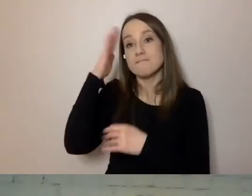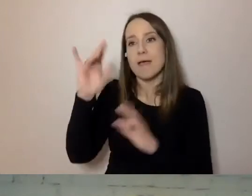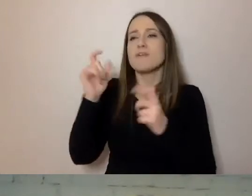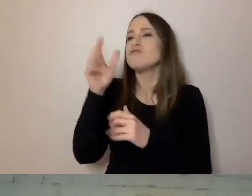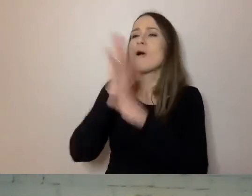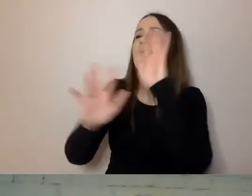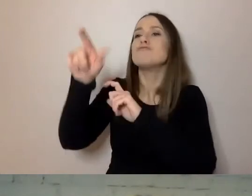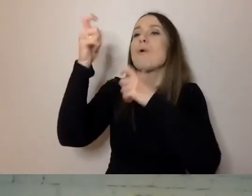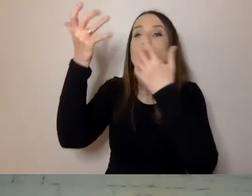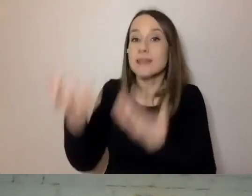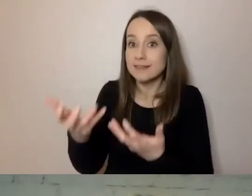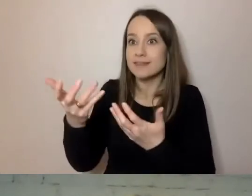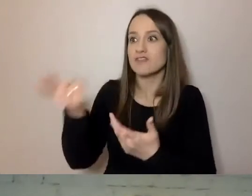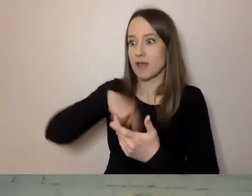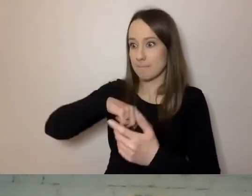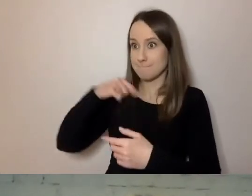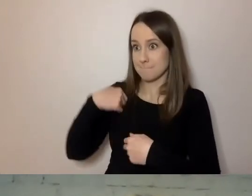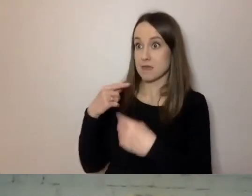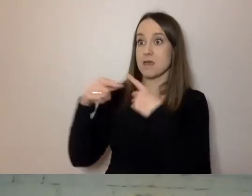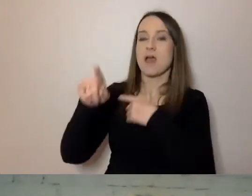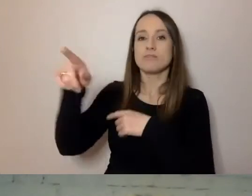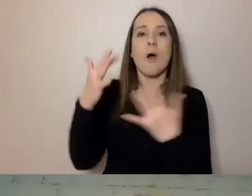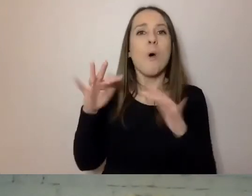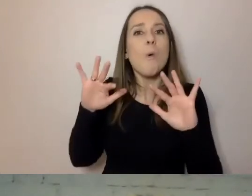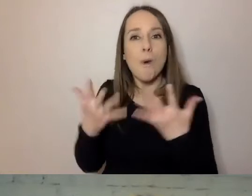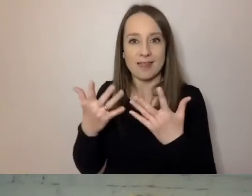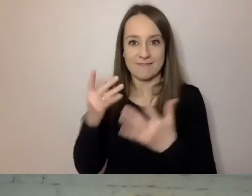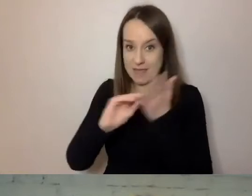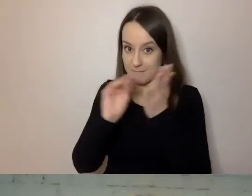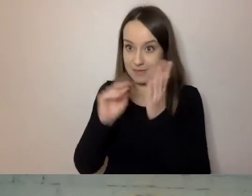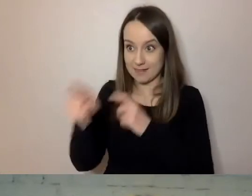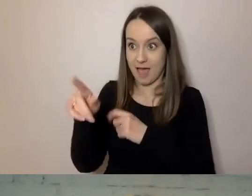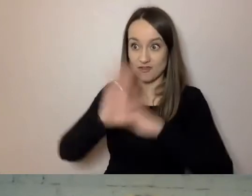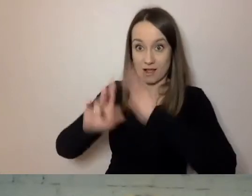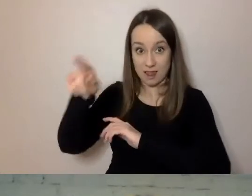łatwiej nam będzie pisać do naszych klientów tak, żeby mogli zrozumieć komunikat.